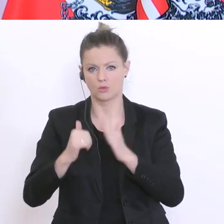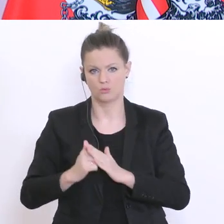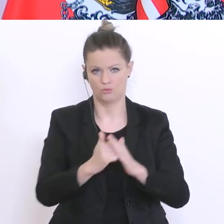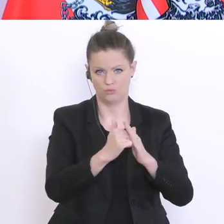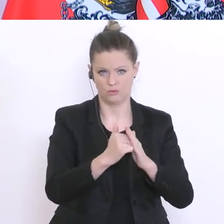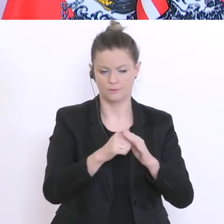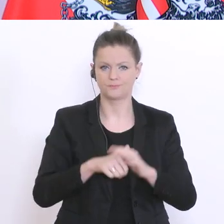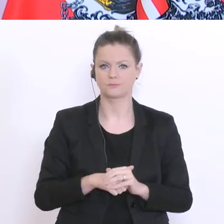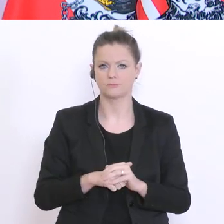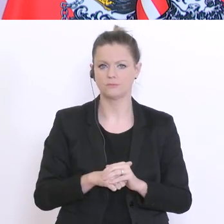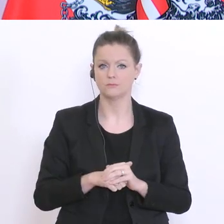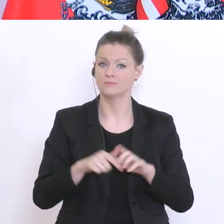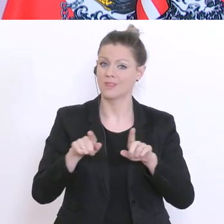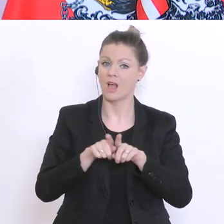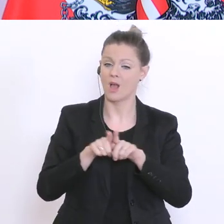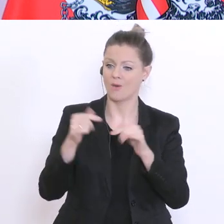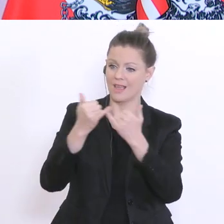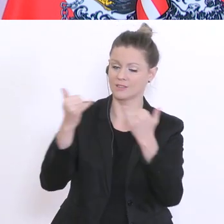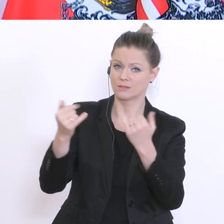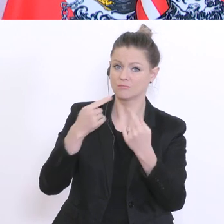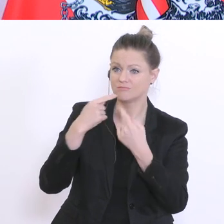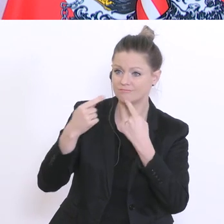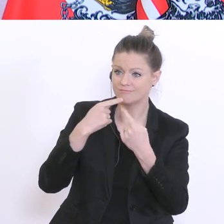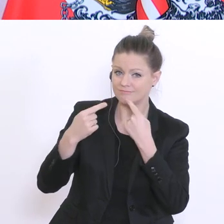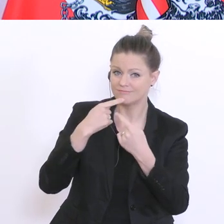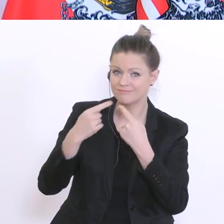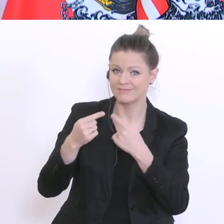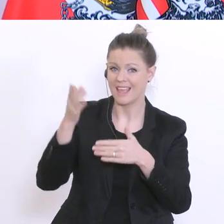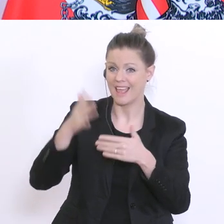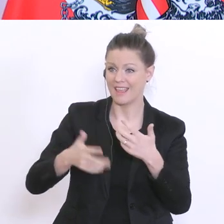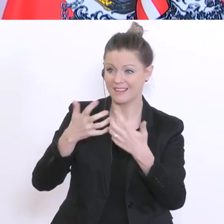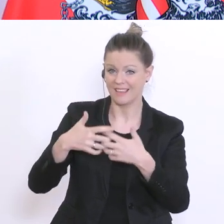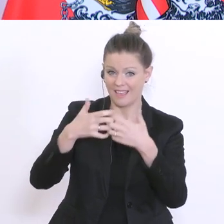damit technisch einwandfreie, aber gebrauchte Endgeräte an Schulen weitergegeben werden können.